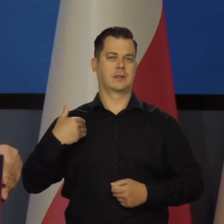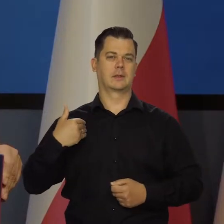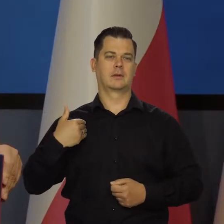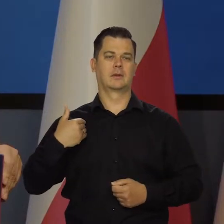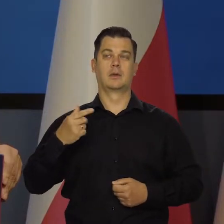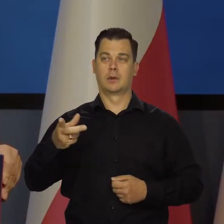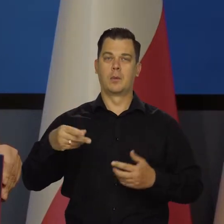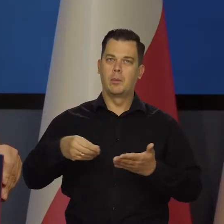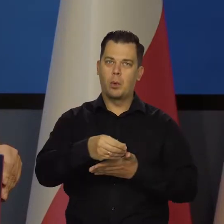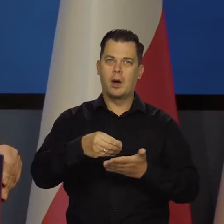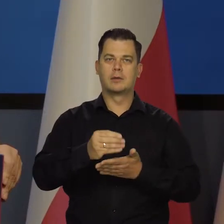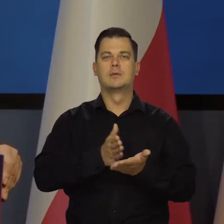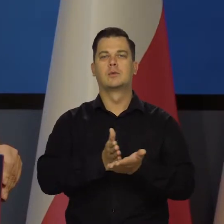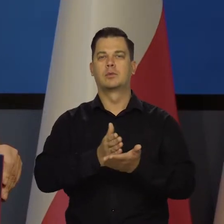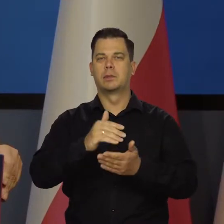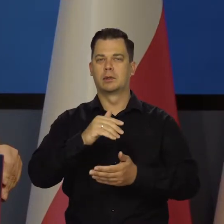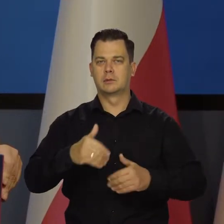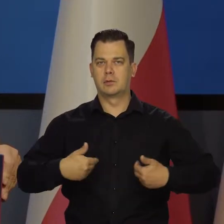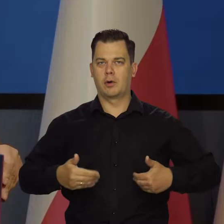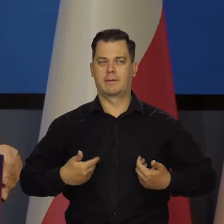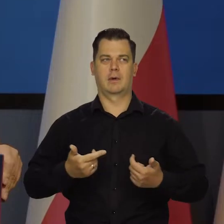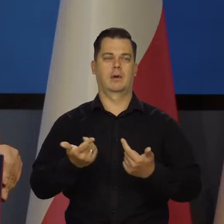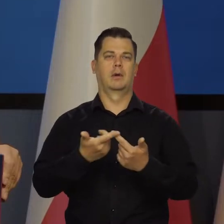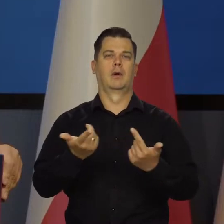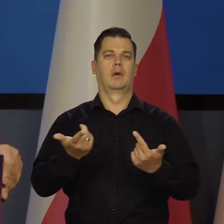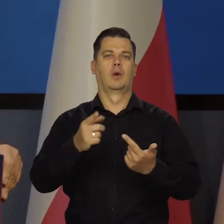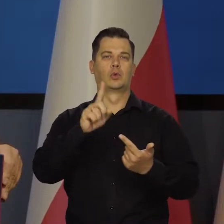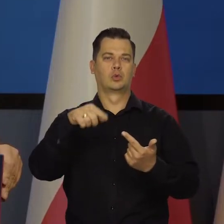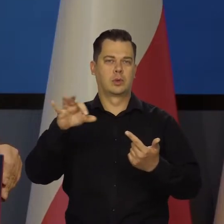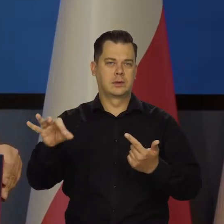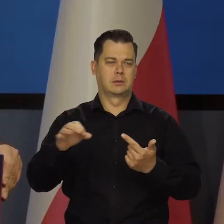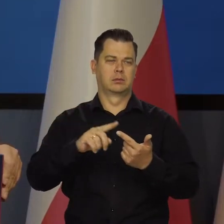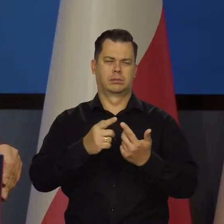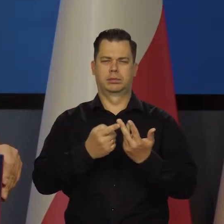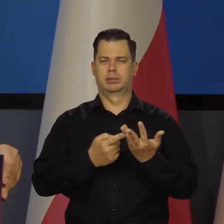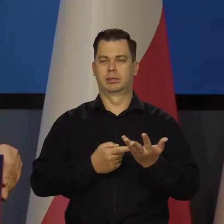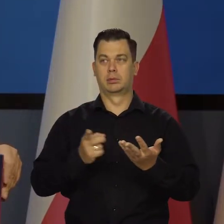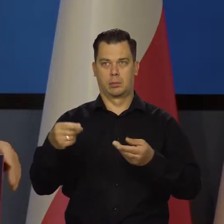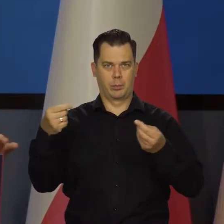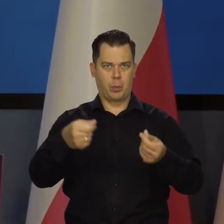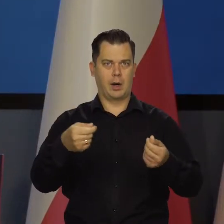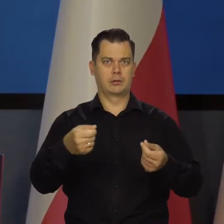Płacą na służbę zdrowia, a na ZUS To jest bardzo korzystne.